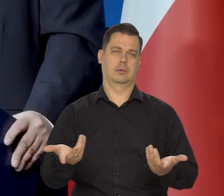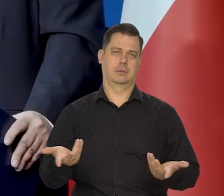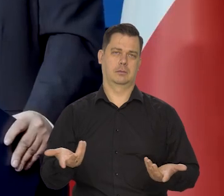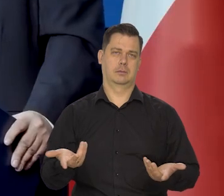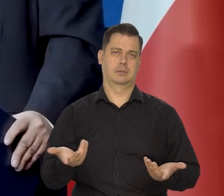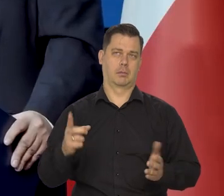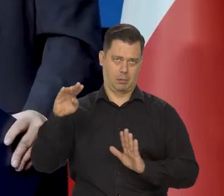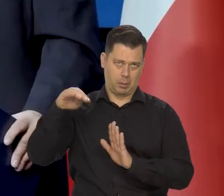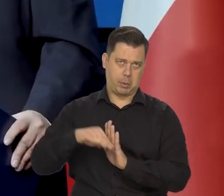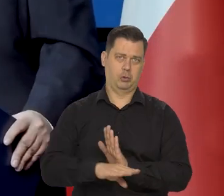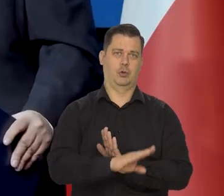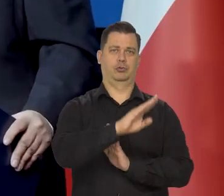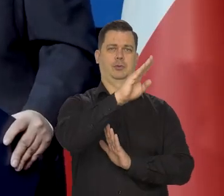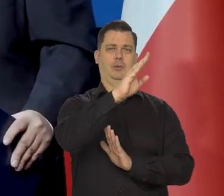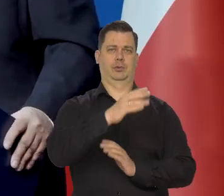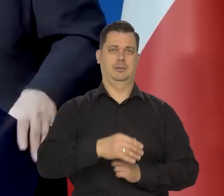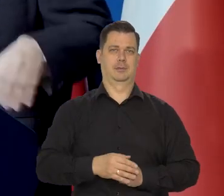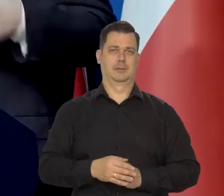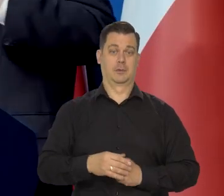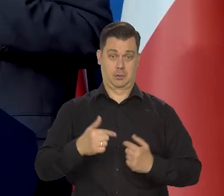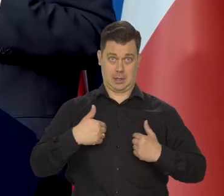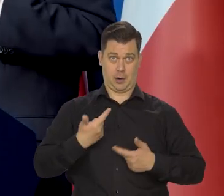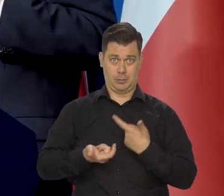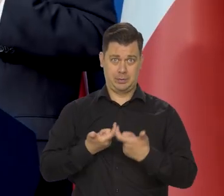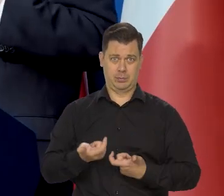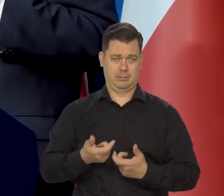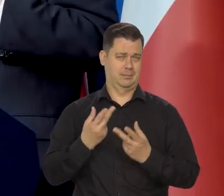od tego momentu, to się zaczął podnosić. Nie, dzięki nam.